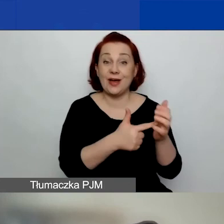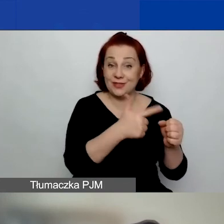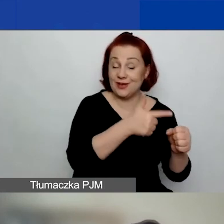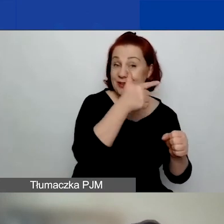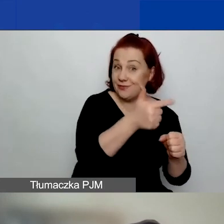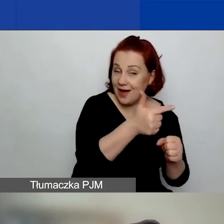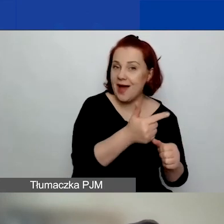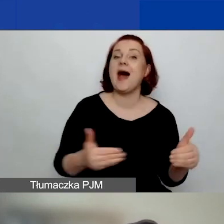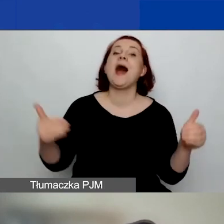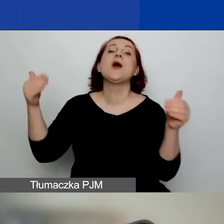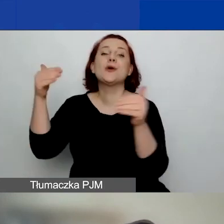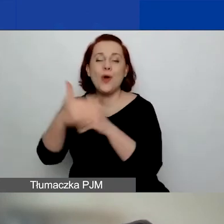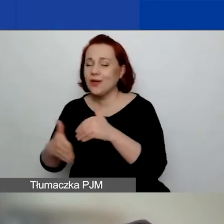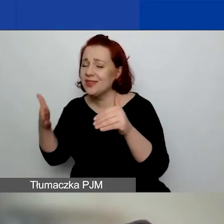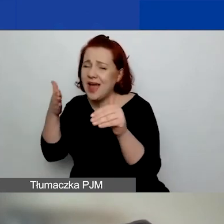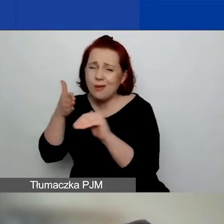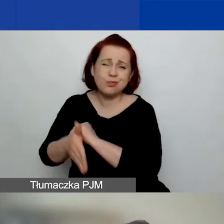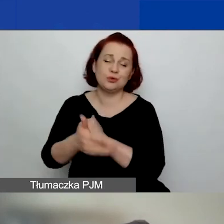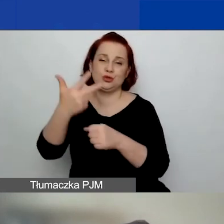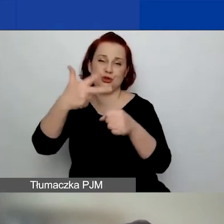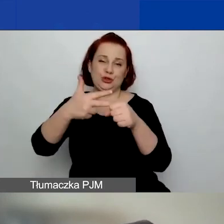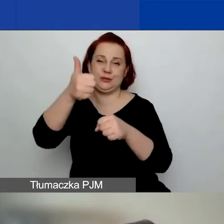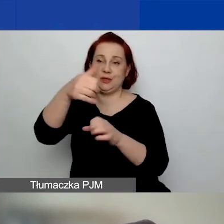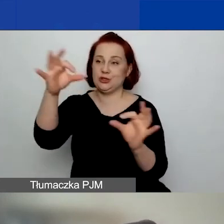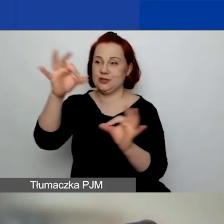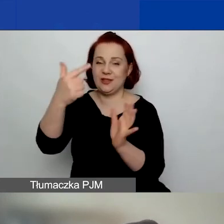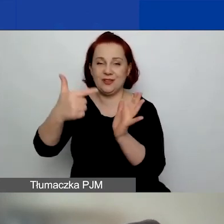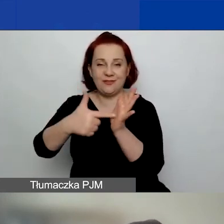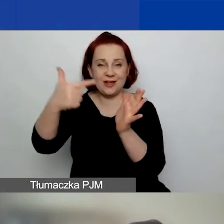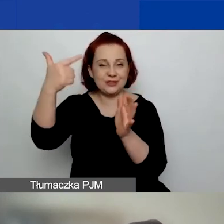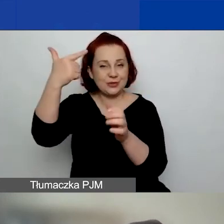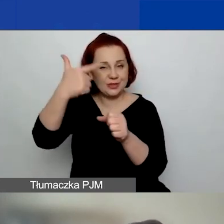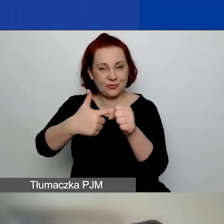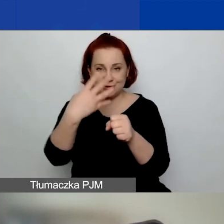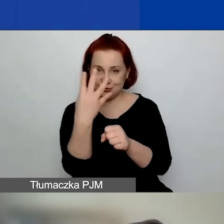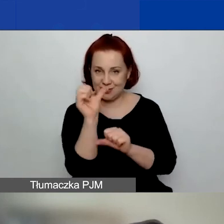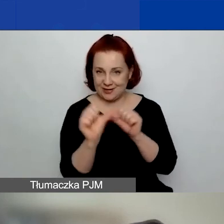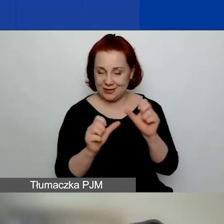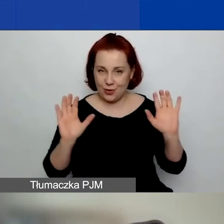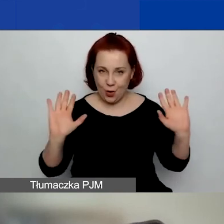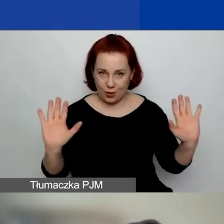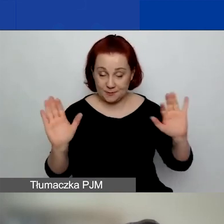a zakończyć go najpóźniej 31 stycznia 2024 roku. Natomiast duże granty,